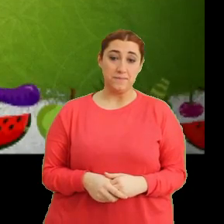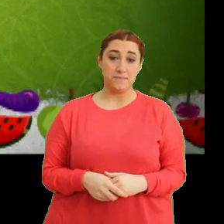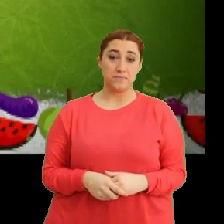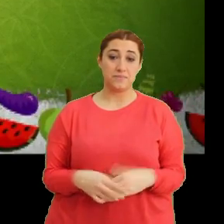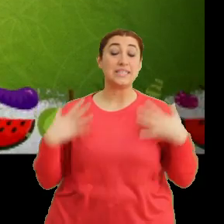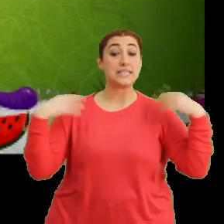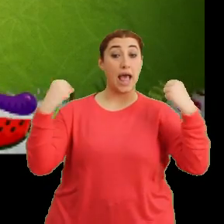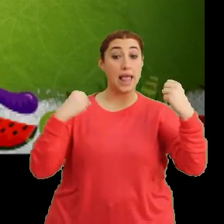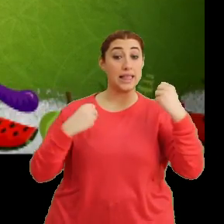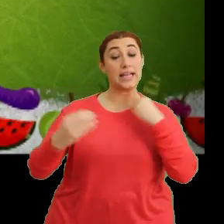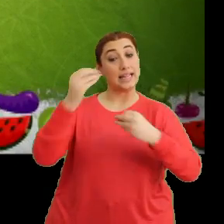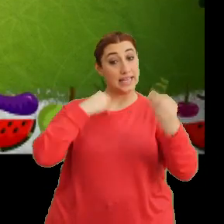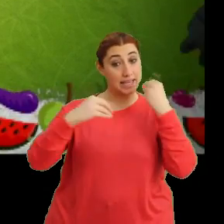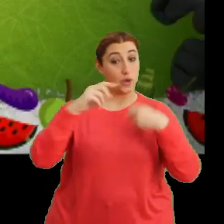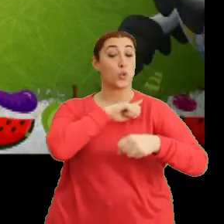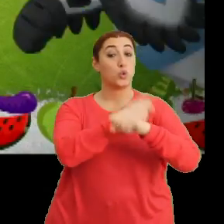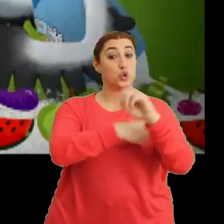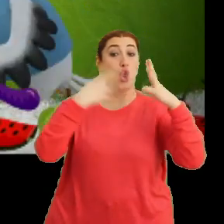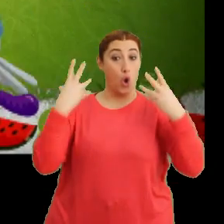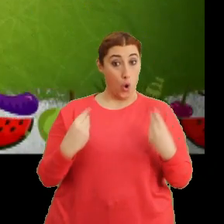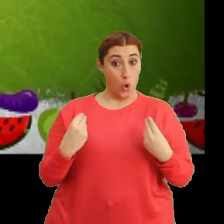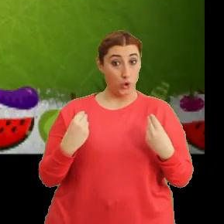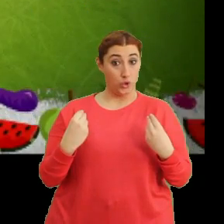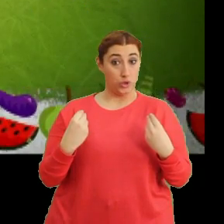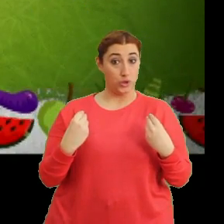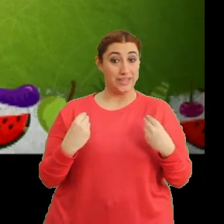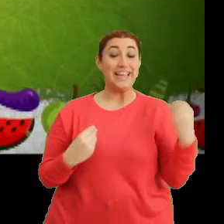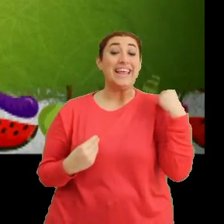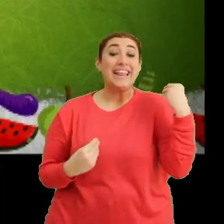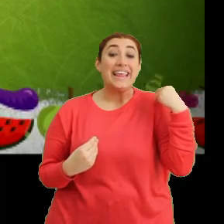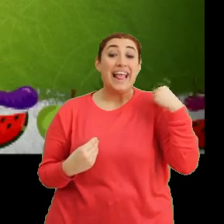"Sağlıklı beslen, güçlü ol" "Taze taze ye"